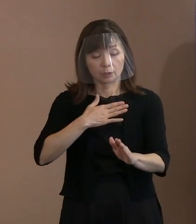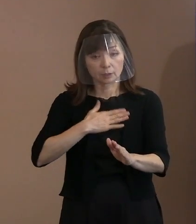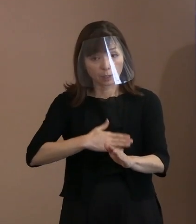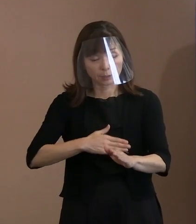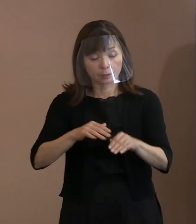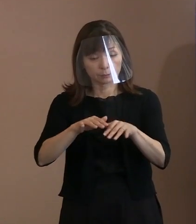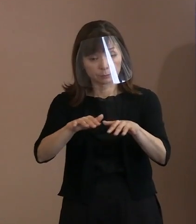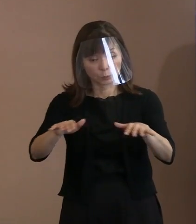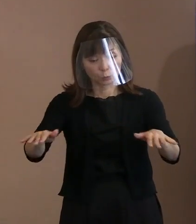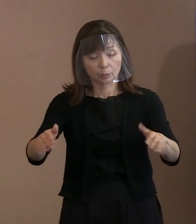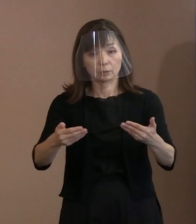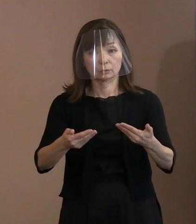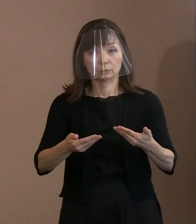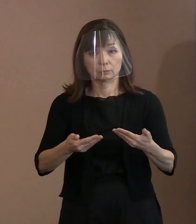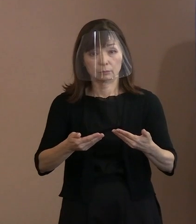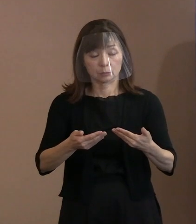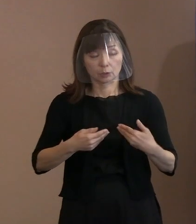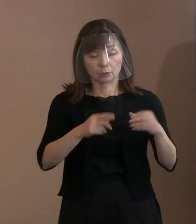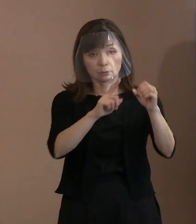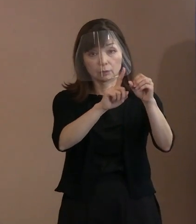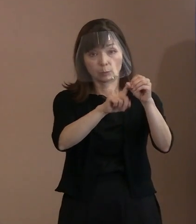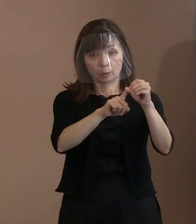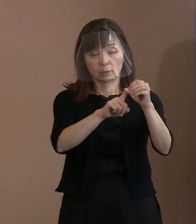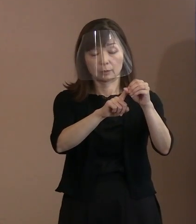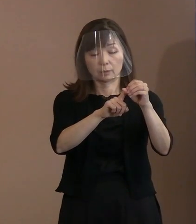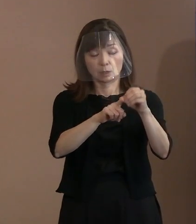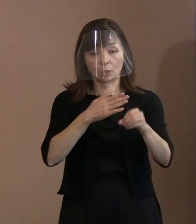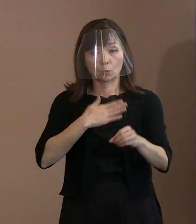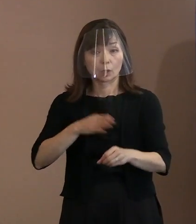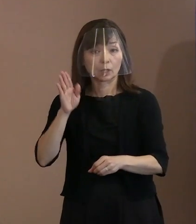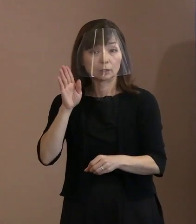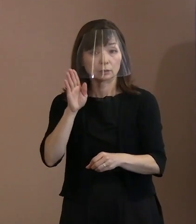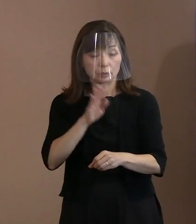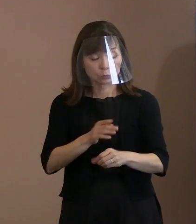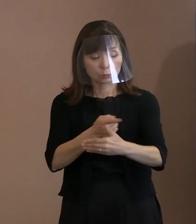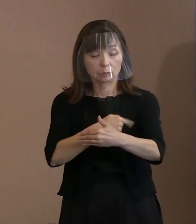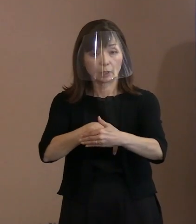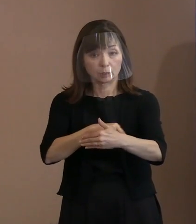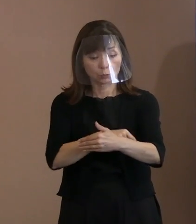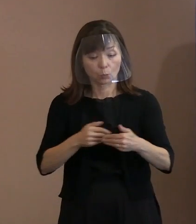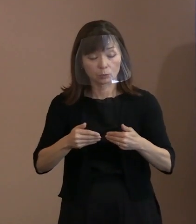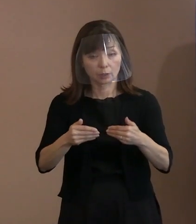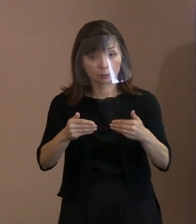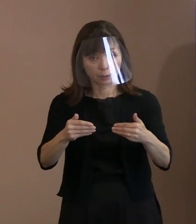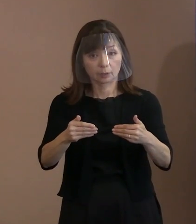できるだけ分かりやすい展開になるように 努めたところでもあります｡